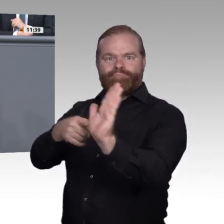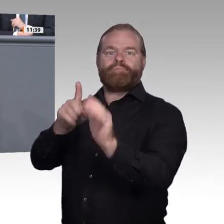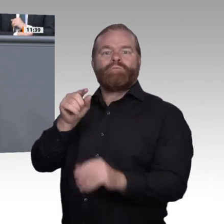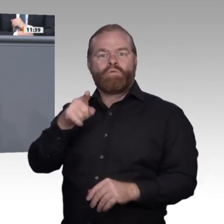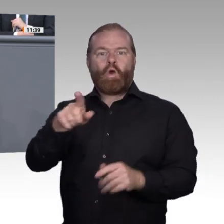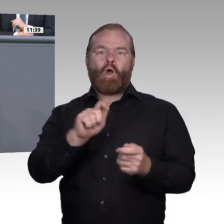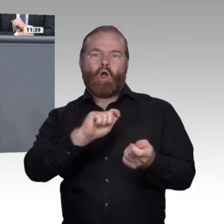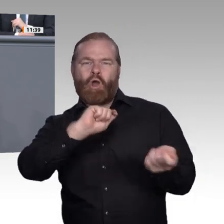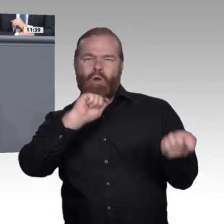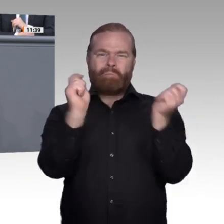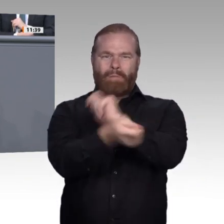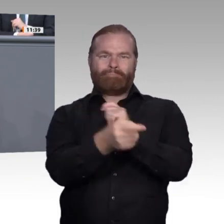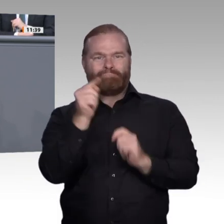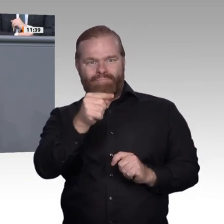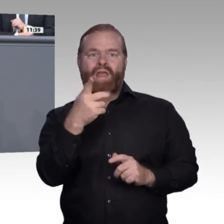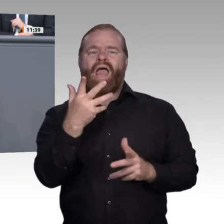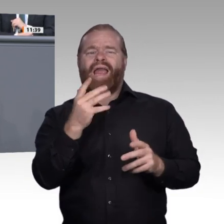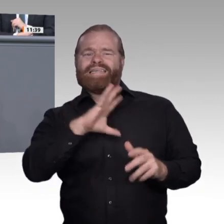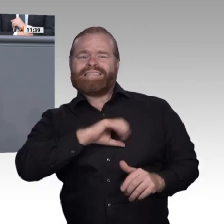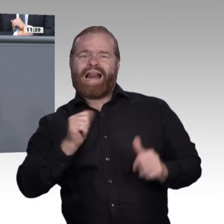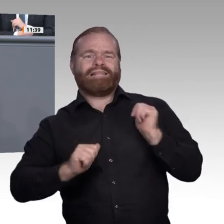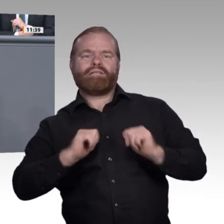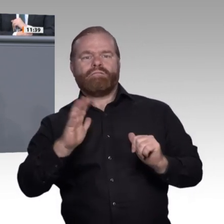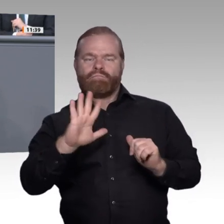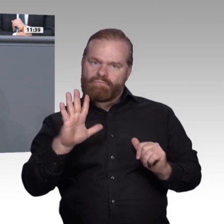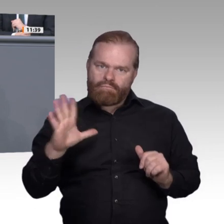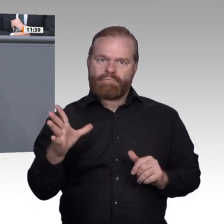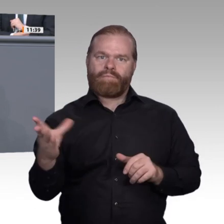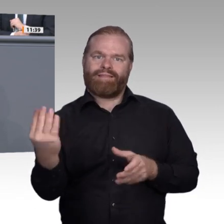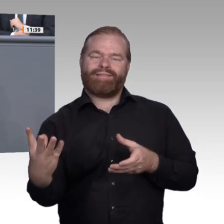nämlich die Digitalisierung im Sinne einer erweiterten Intelligenz als